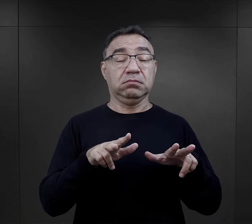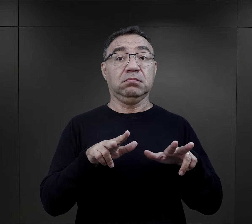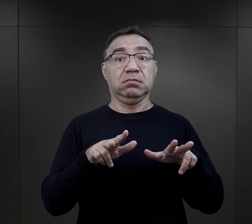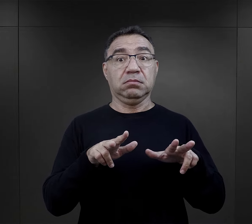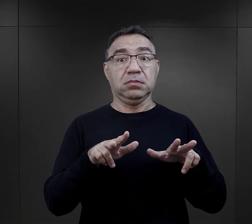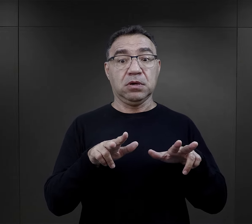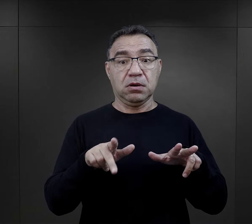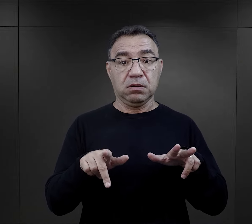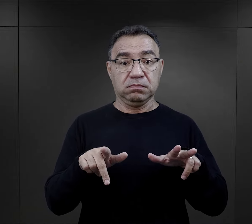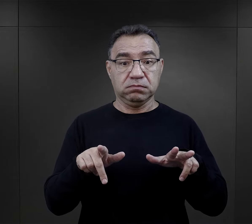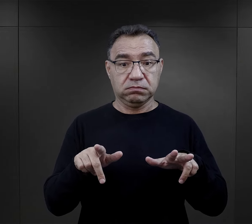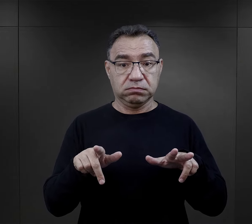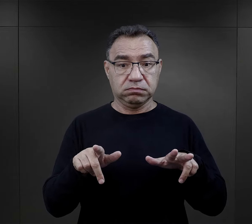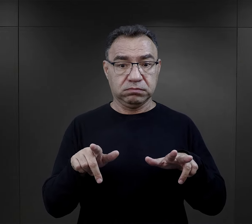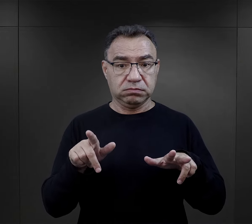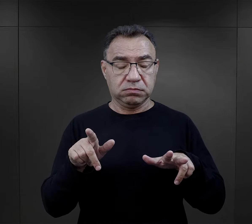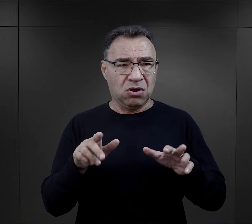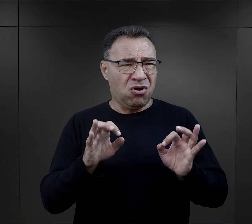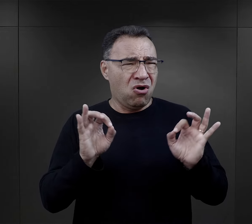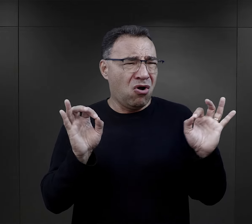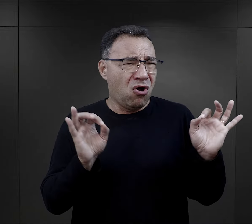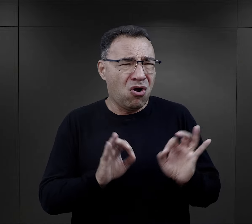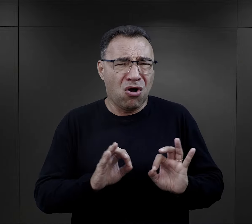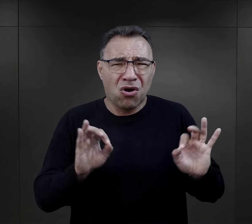Uznał w tym momencie to za rzecz okropną,